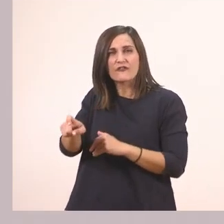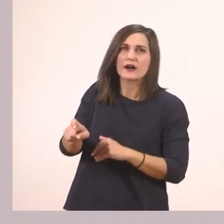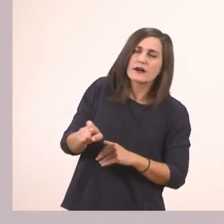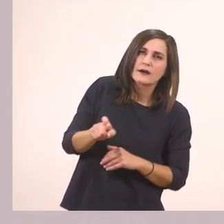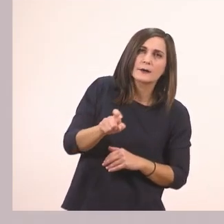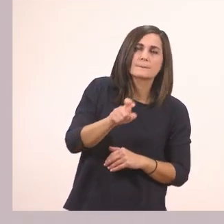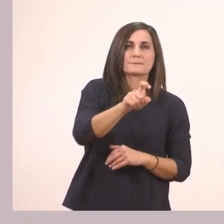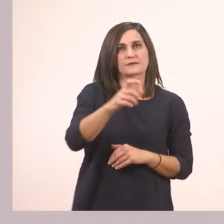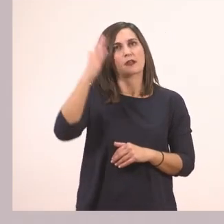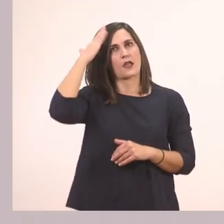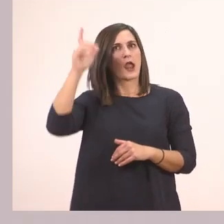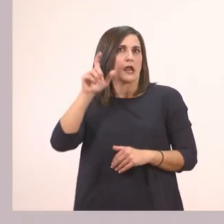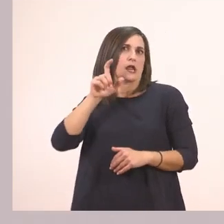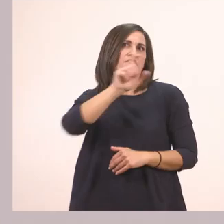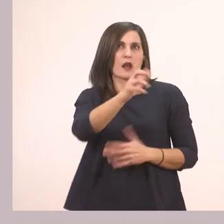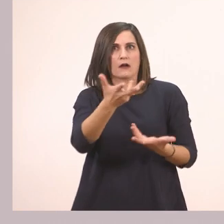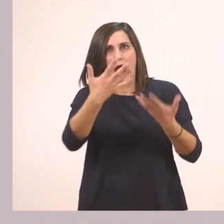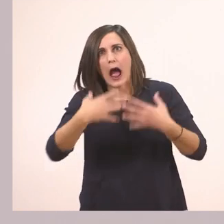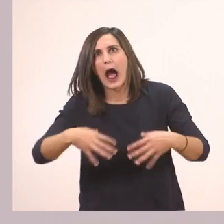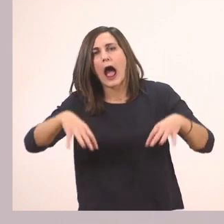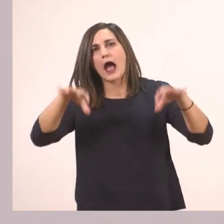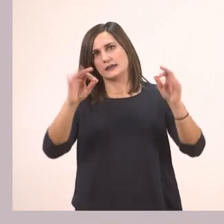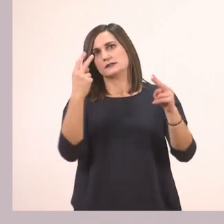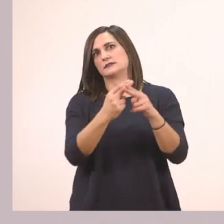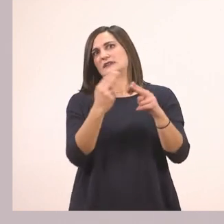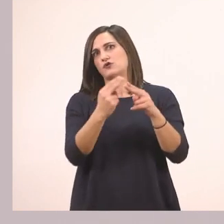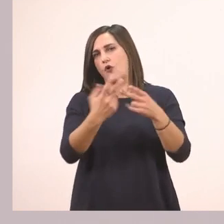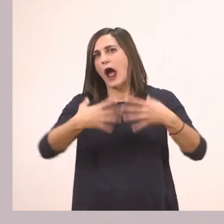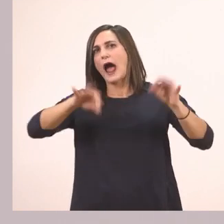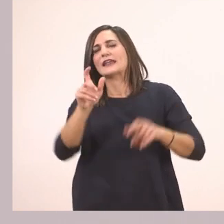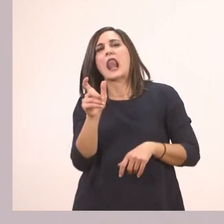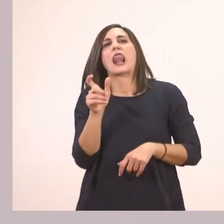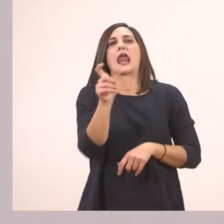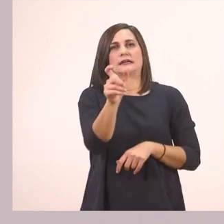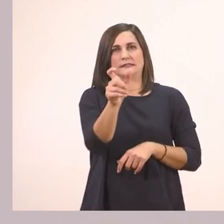Το κεφαλαίο θα πάει στην αρχή. Δεν μπορώ να το βάλω μες στη μέση της λέξης ποτέ. Εντάξει; Το θυμόμαστε αυτό!